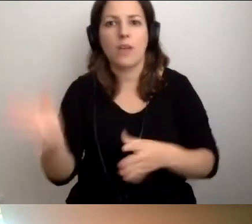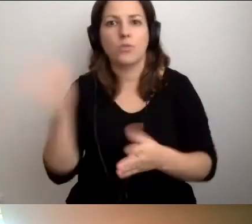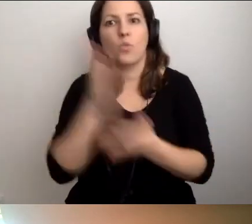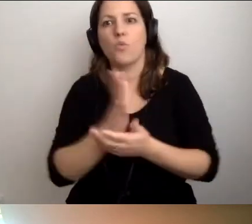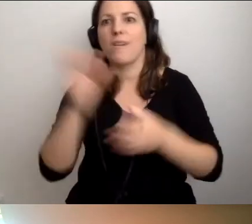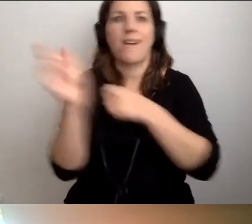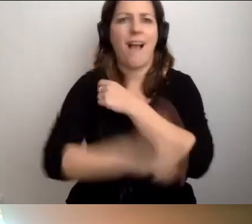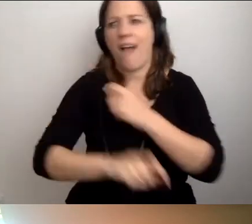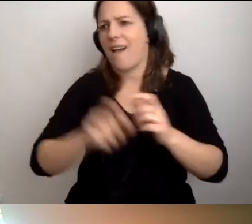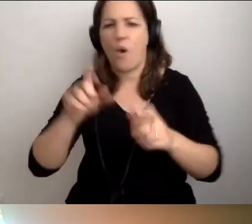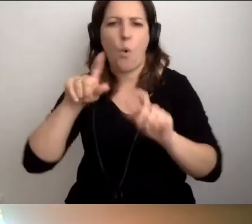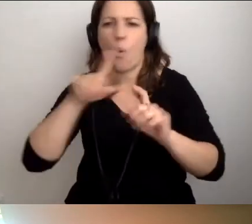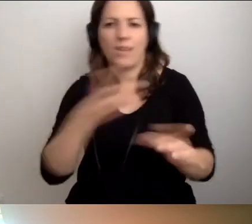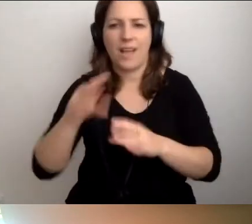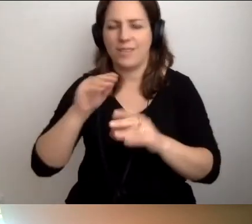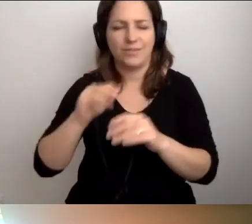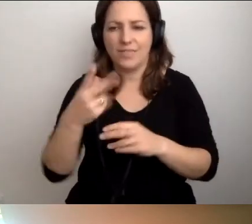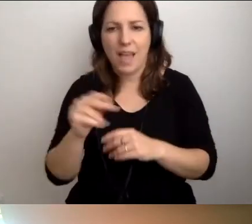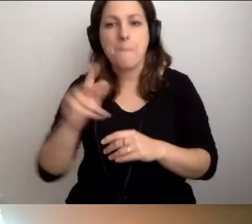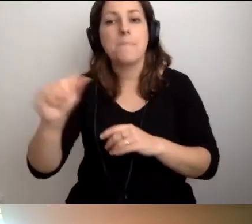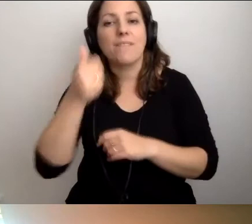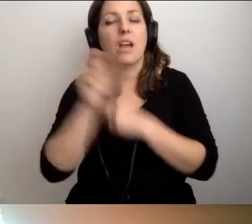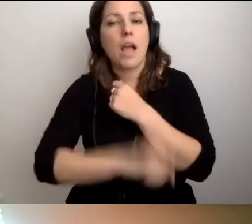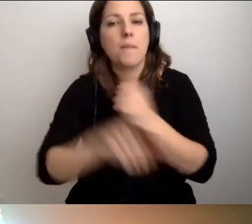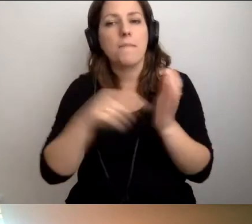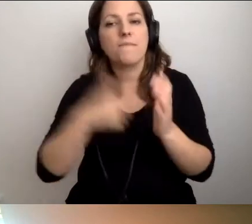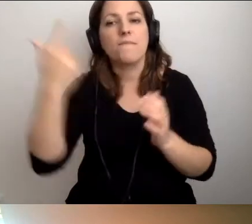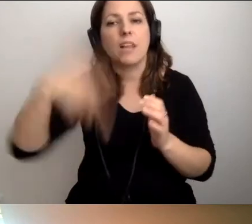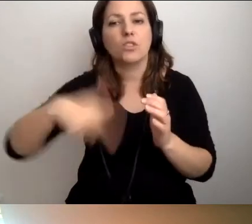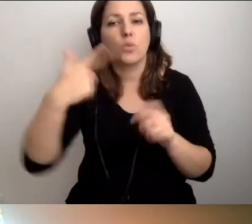Pamiętamy, że pierwsze mają się pojawić już w 2022 r.